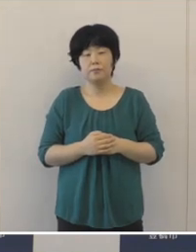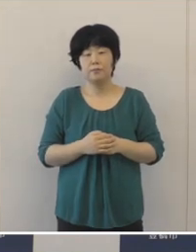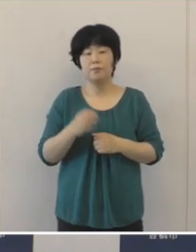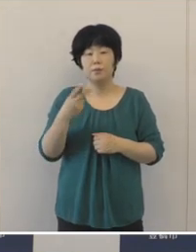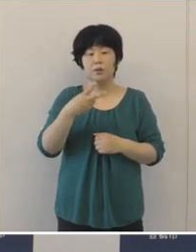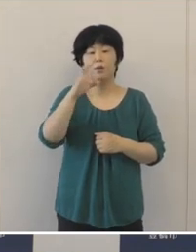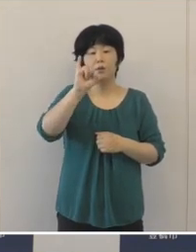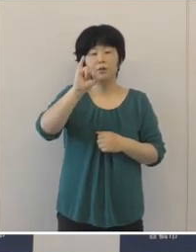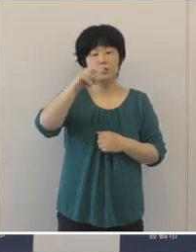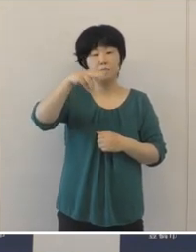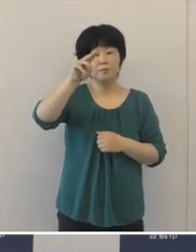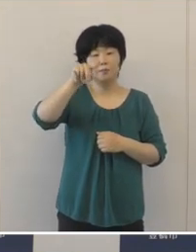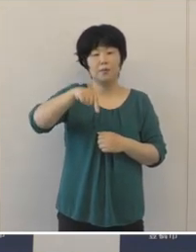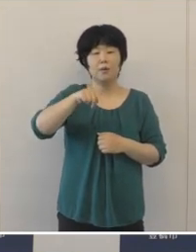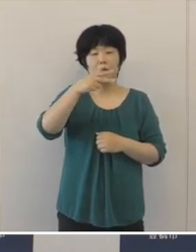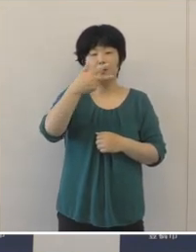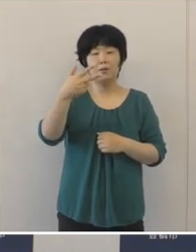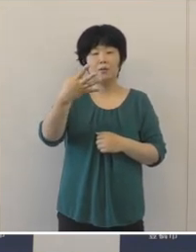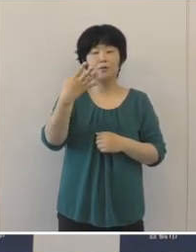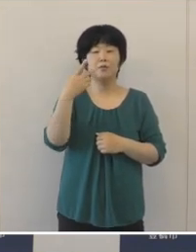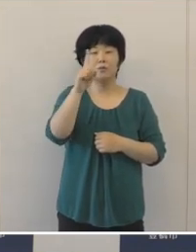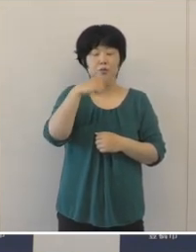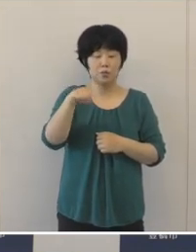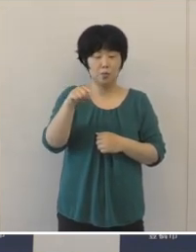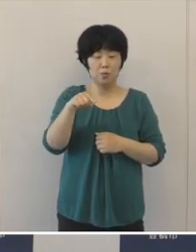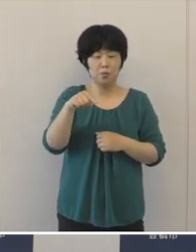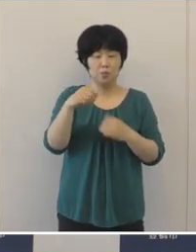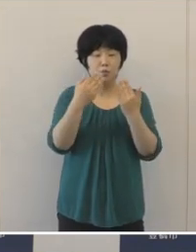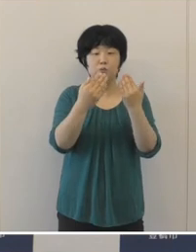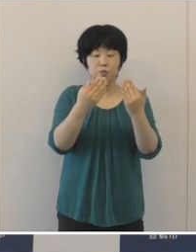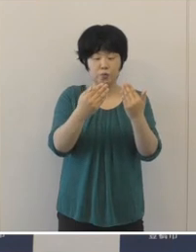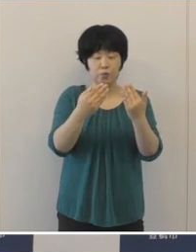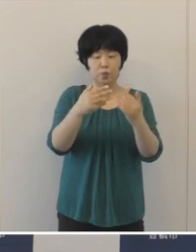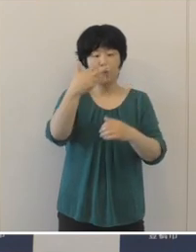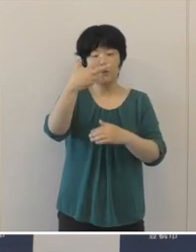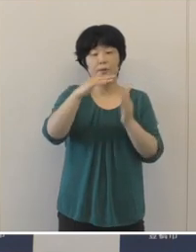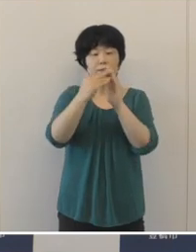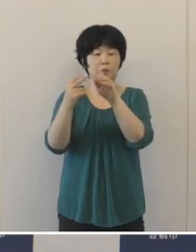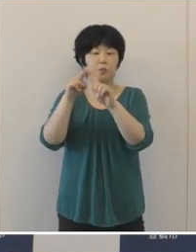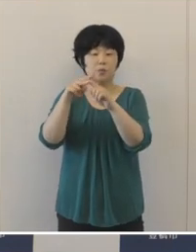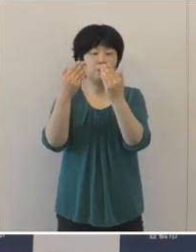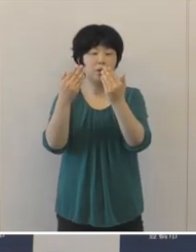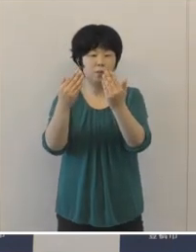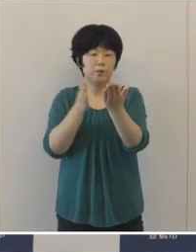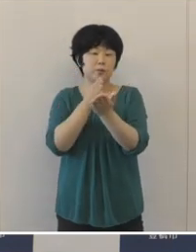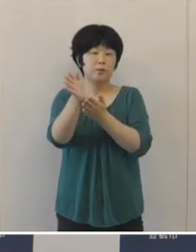イマージョン教育コースを八町小学校に開設したほか